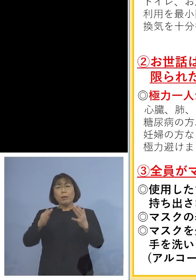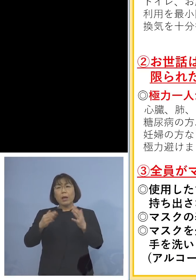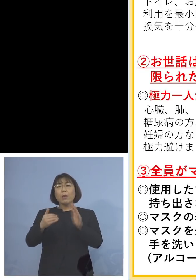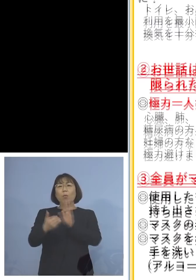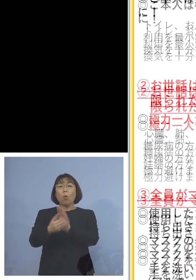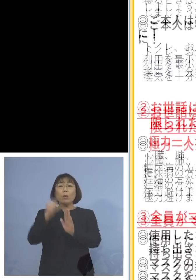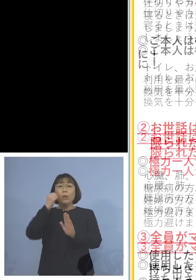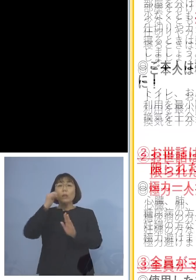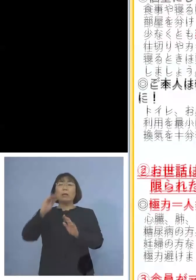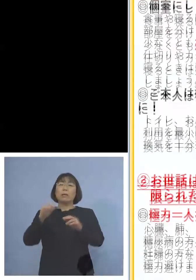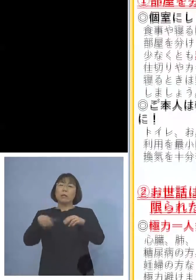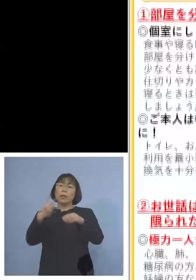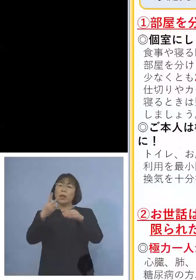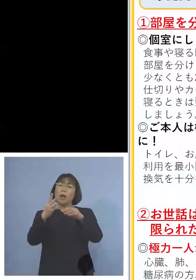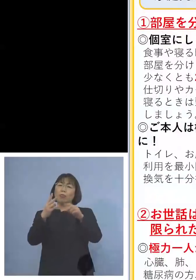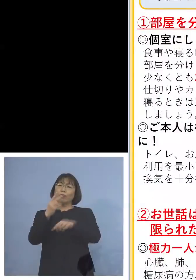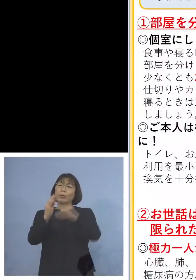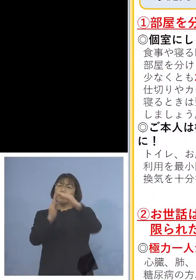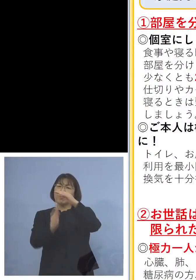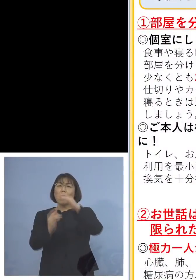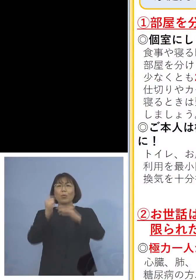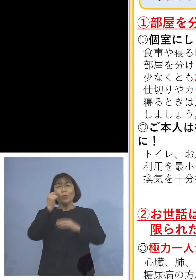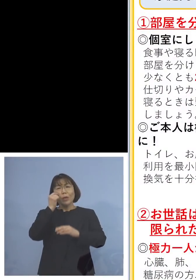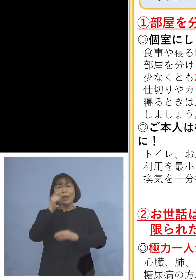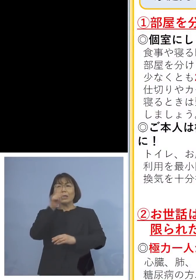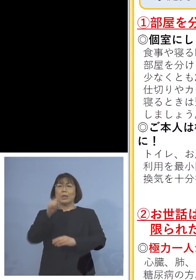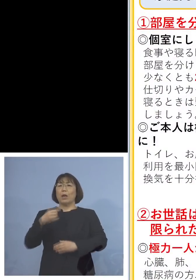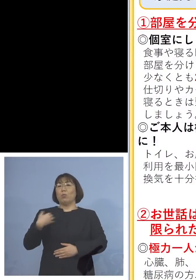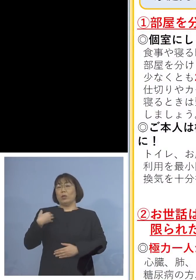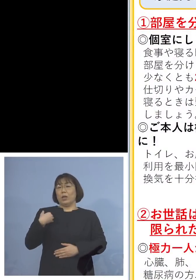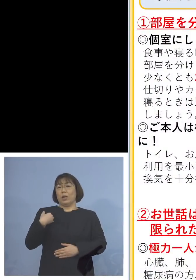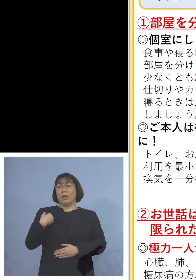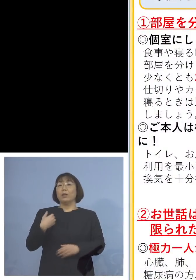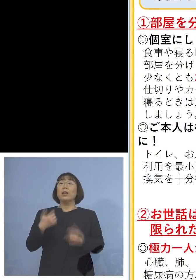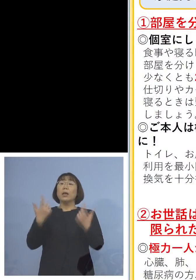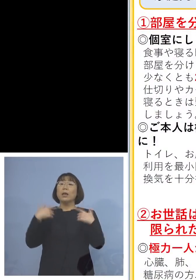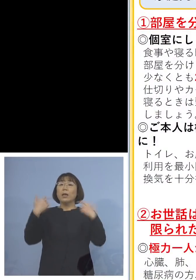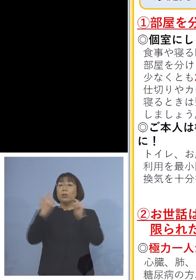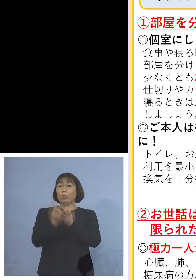そして次に普段からの対応として ポイントは5点